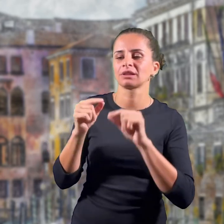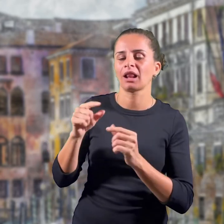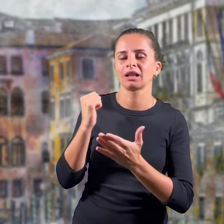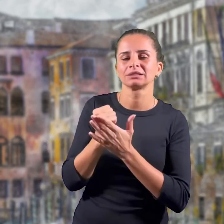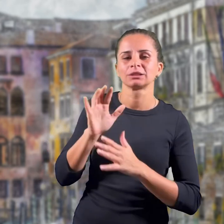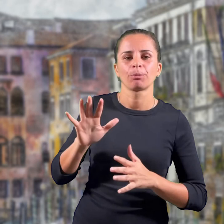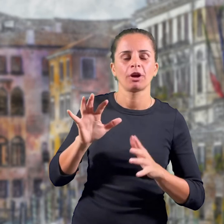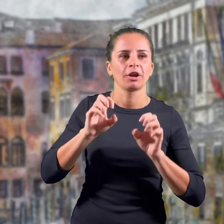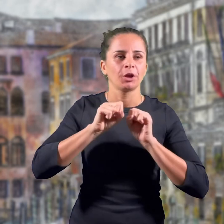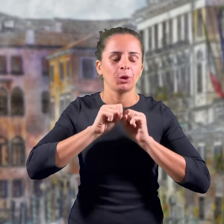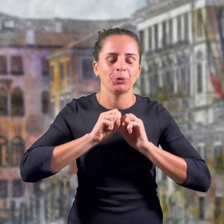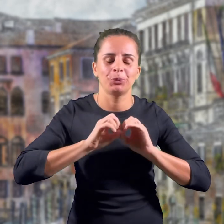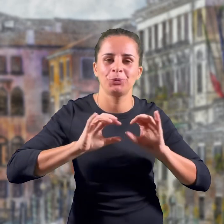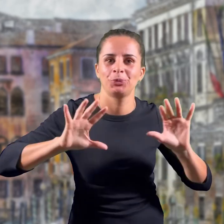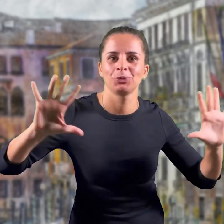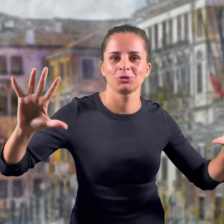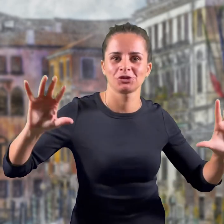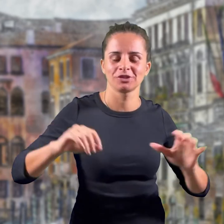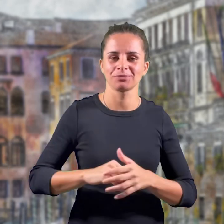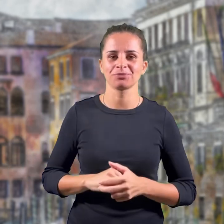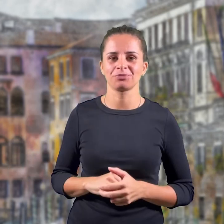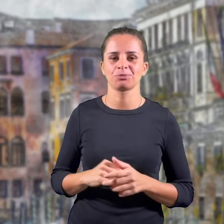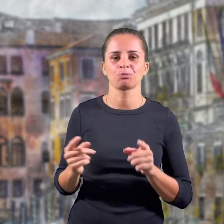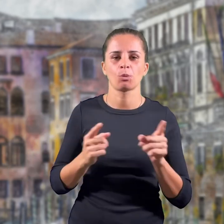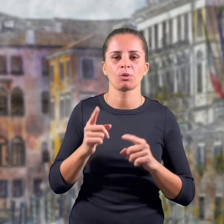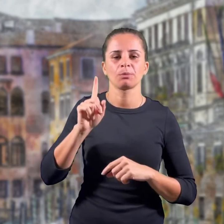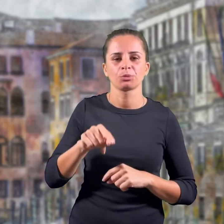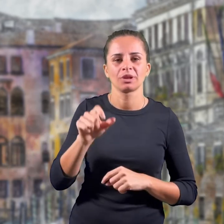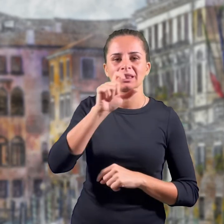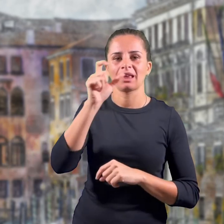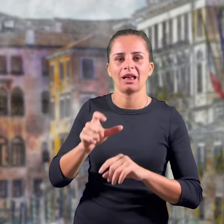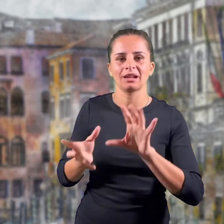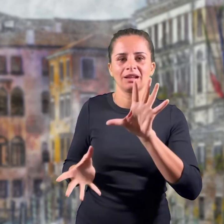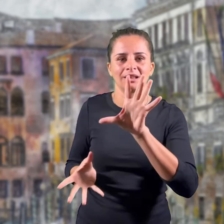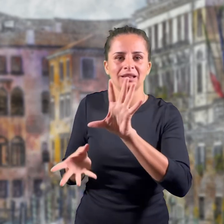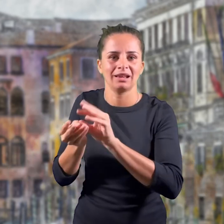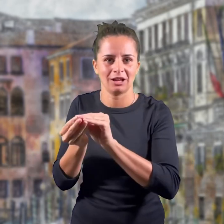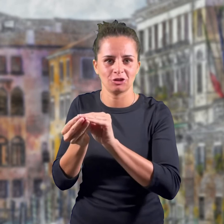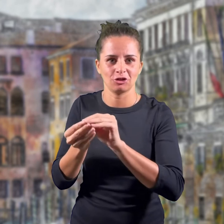come simbolo di luminosità e come grande stemma del regno unitario.